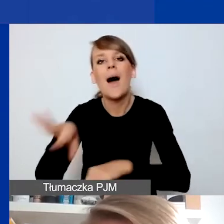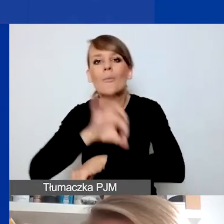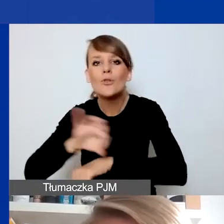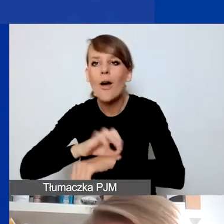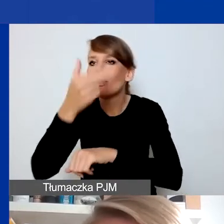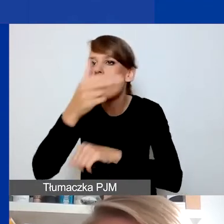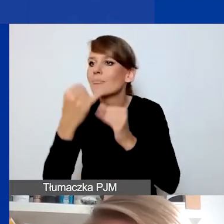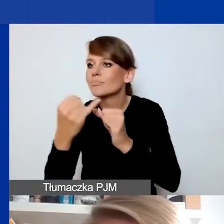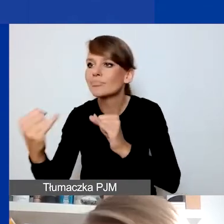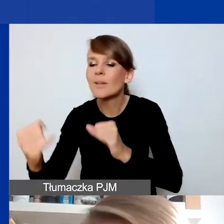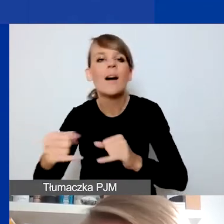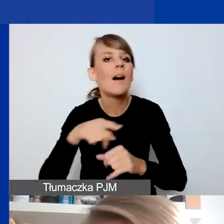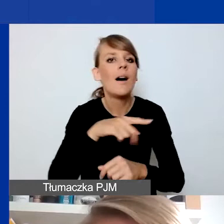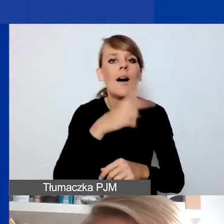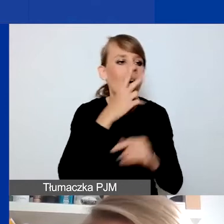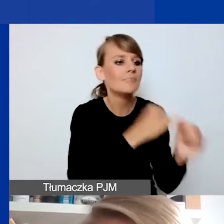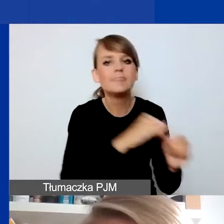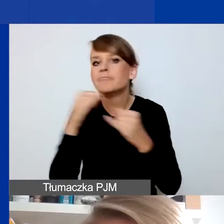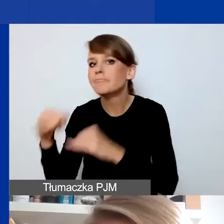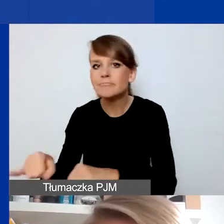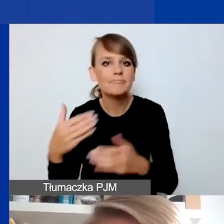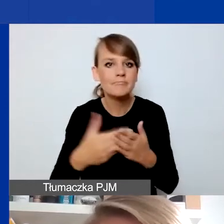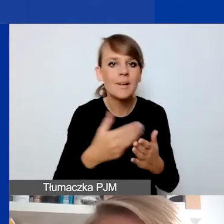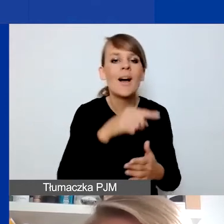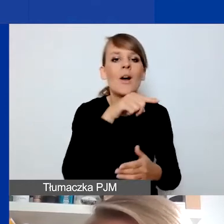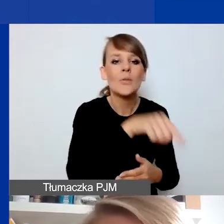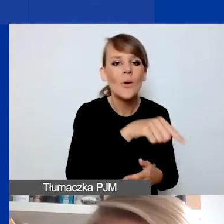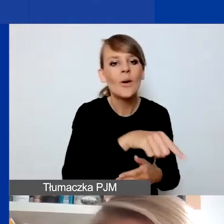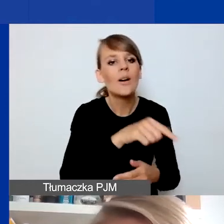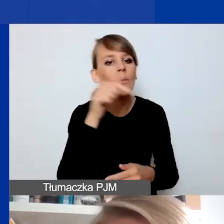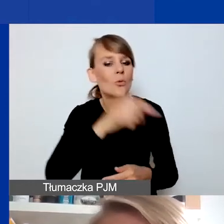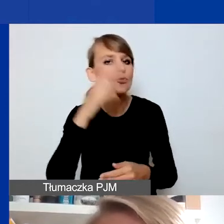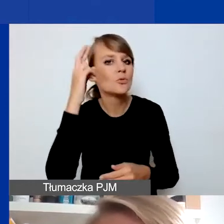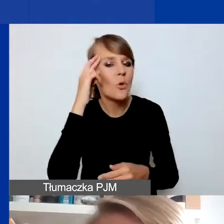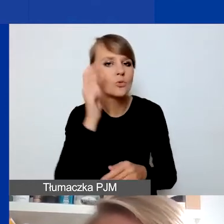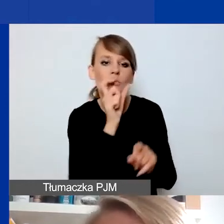to właśnie wpisywanie się - rozumienie interwencyjności - w pewną definicję tego pojęcia,